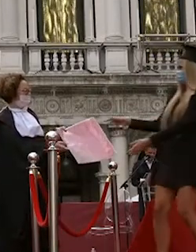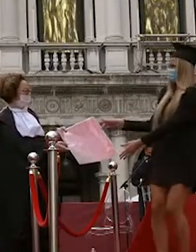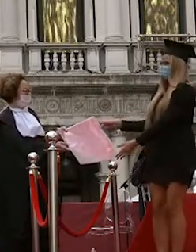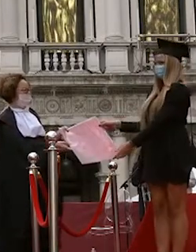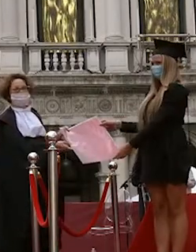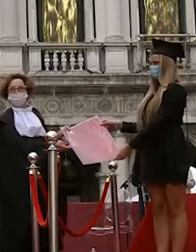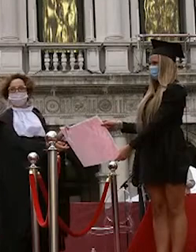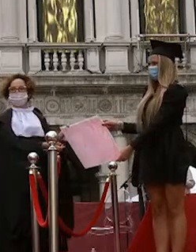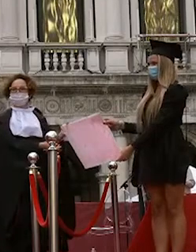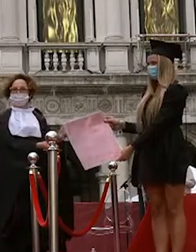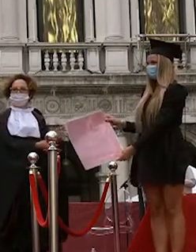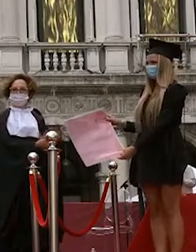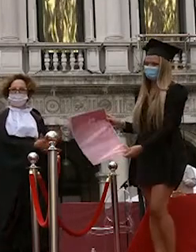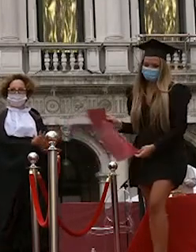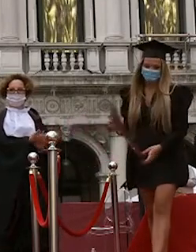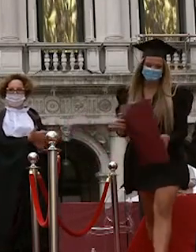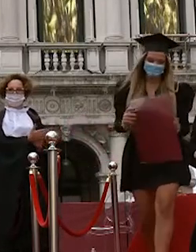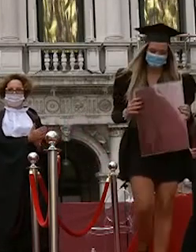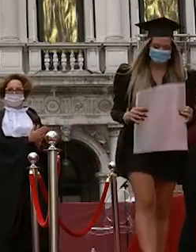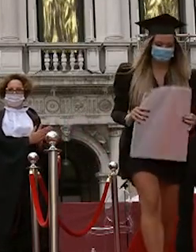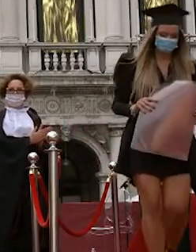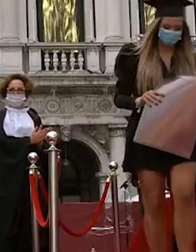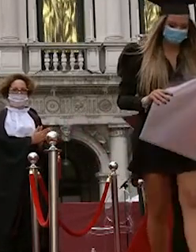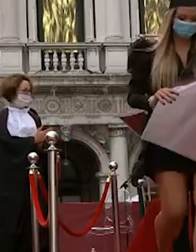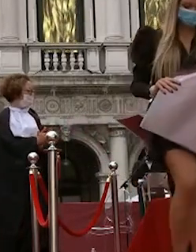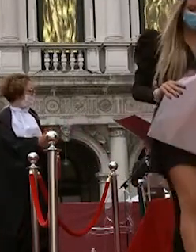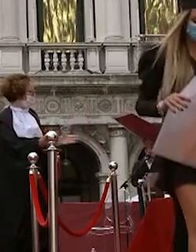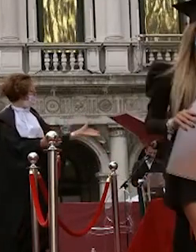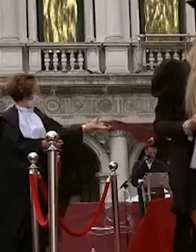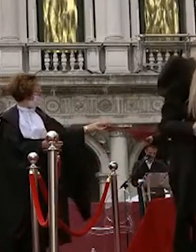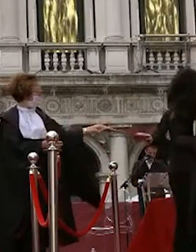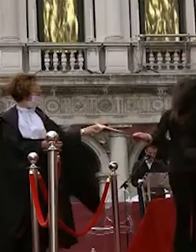giacomo lazzarotto alessandro trevisin